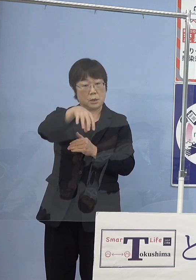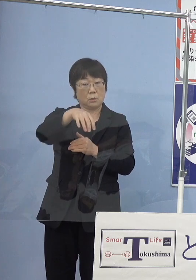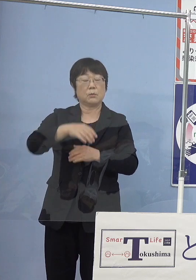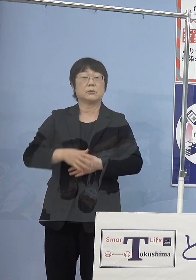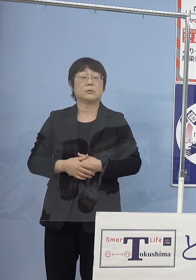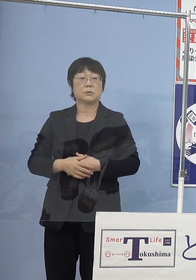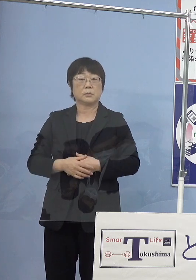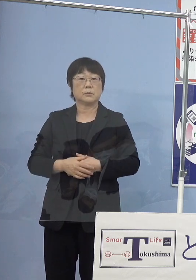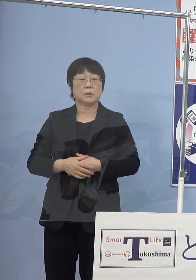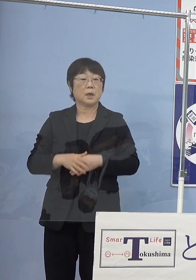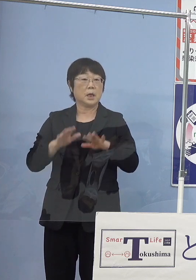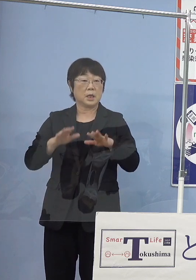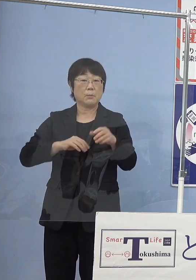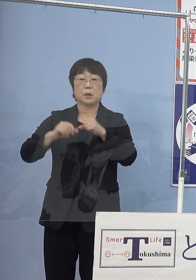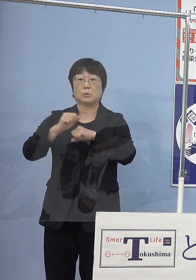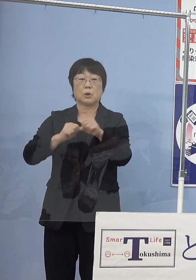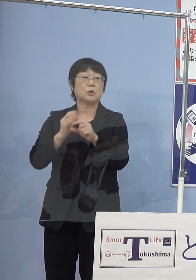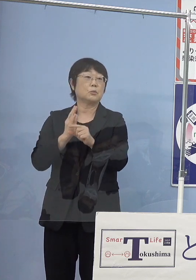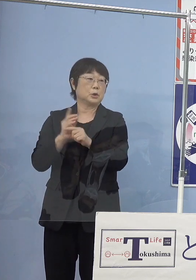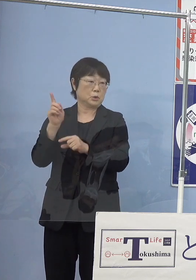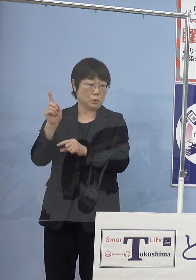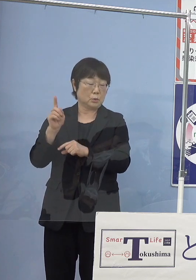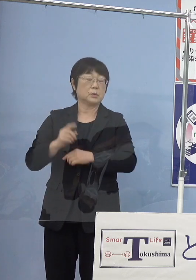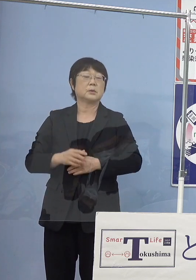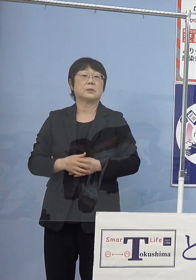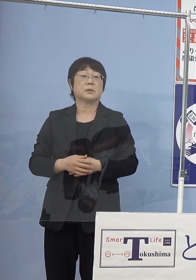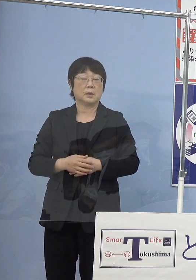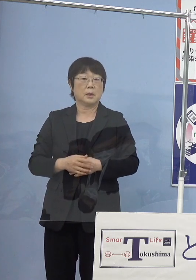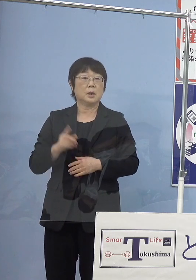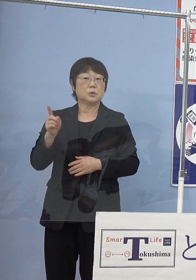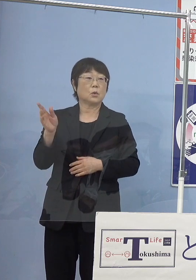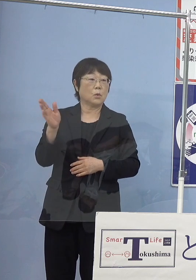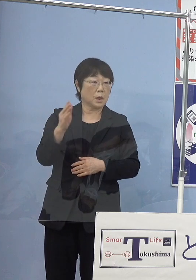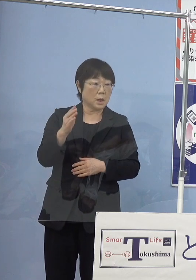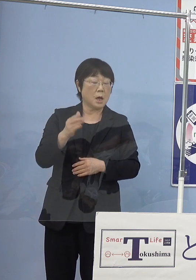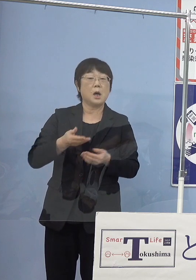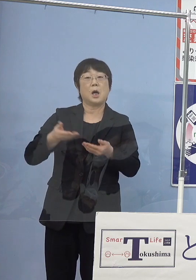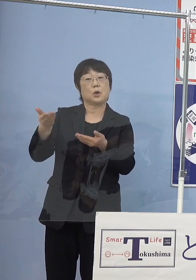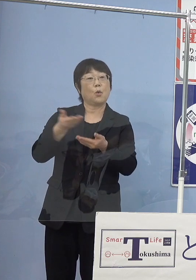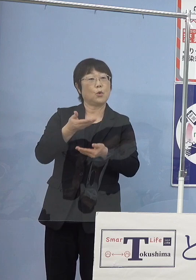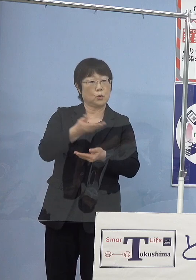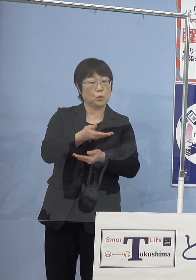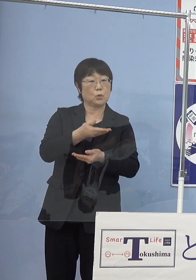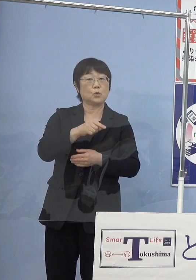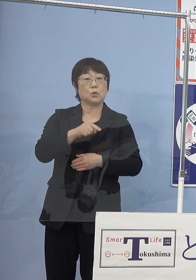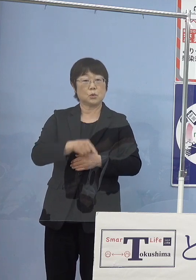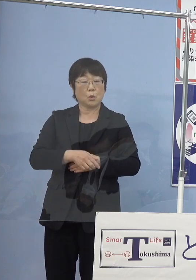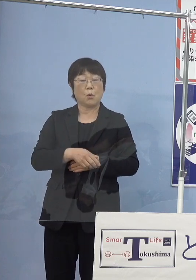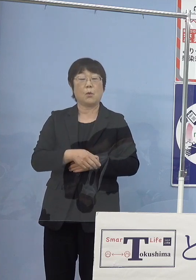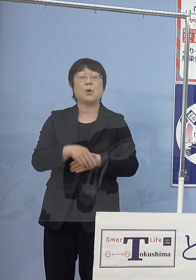これを今取り組んでいただいておりまして ここから供給をされる多くの水素